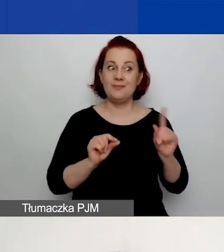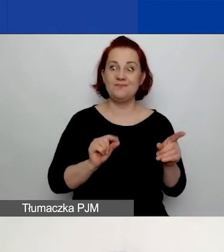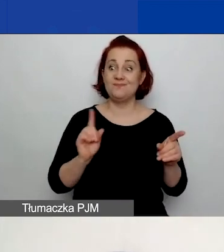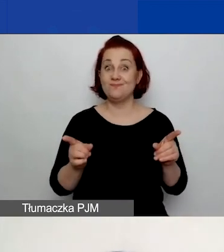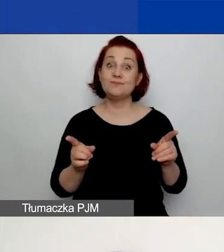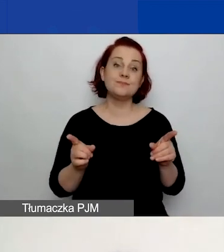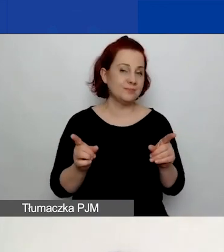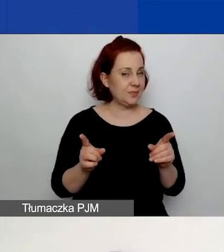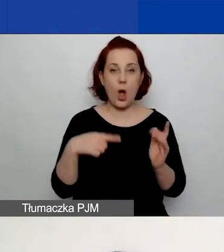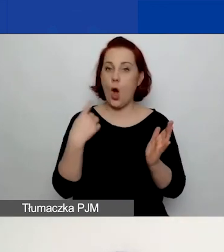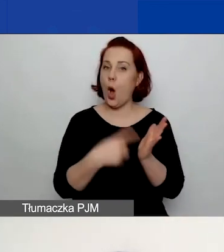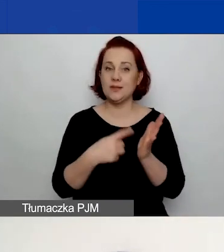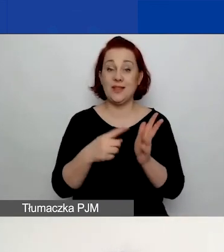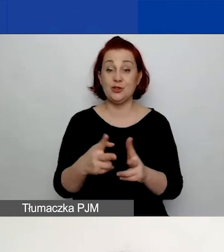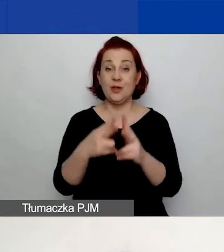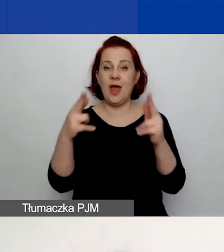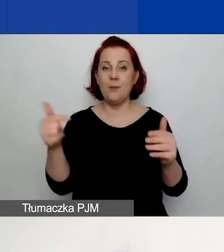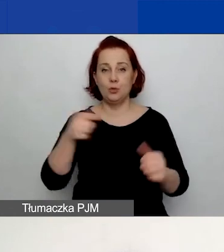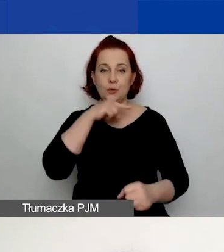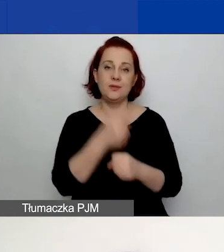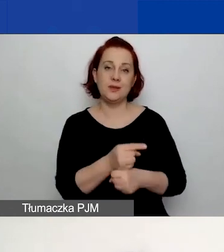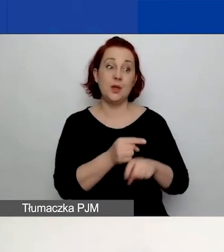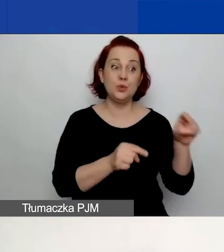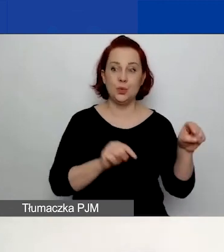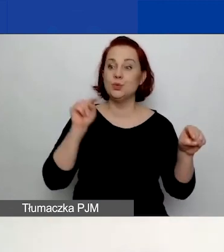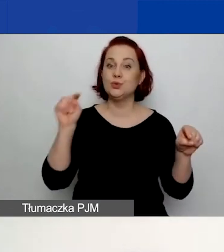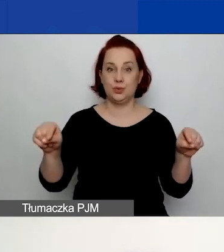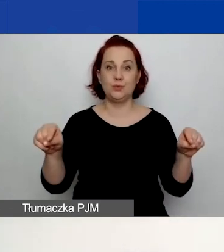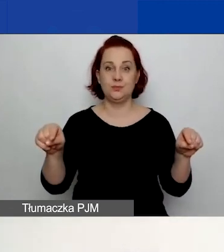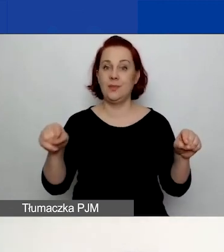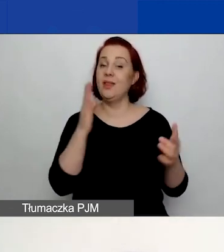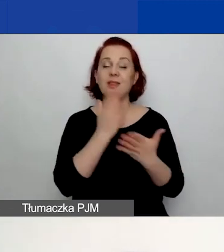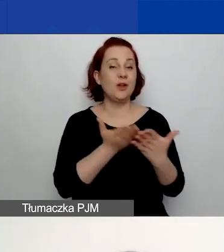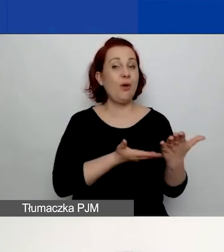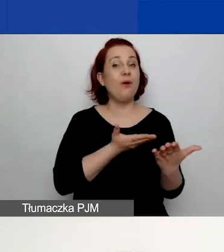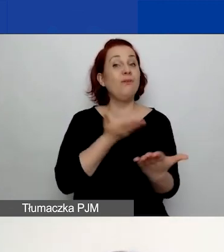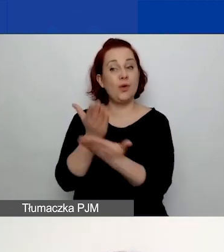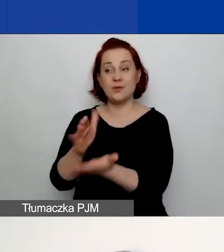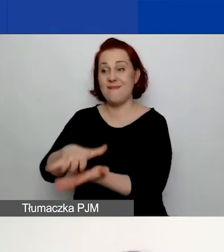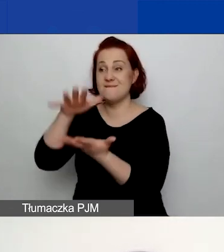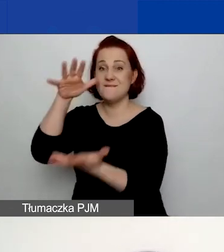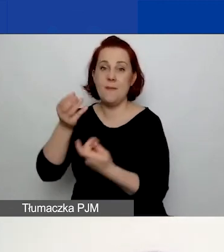Na ostatecznym etapie musicie się zdecydować. Złożyć albo tylko wniosek w dużych grantach, albo w małych.